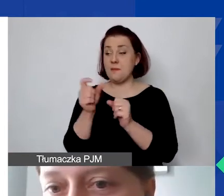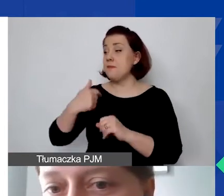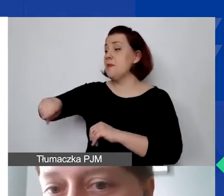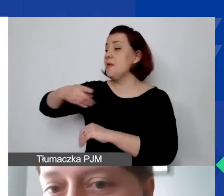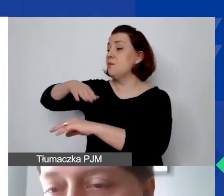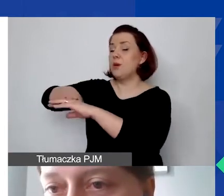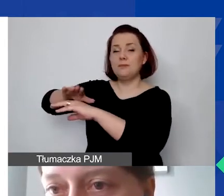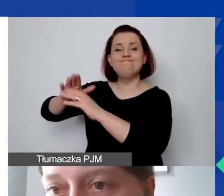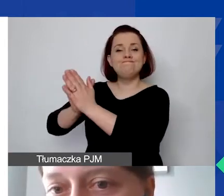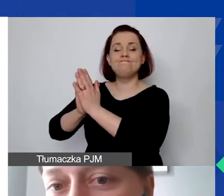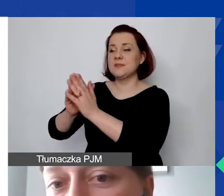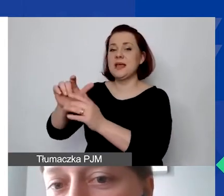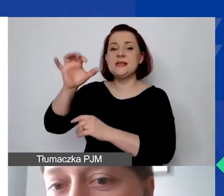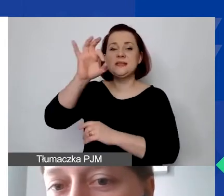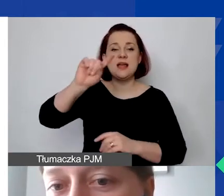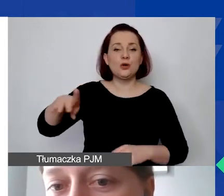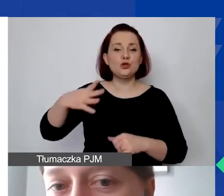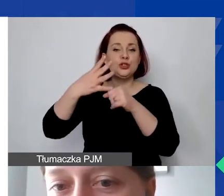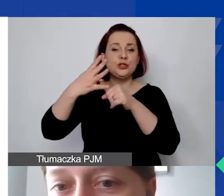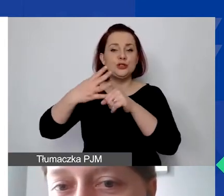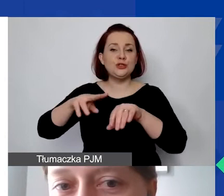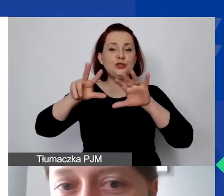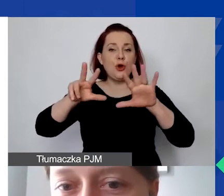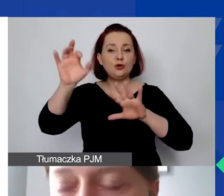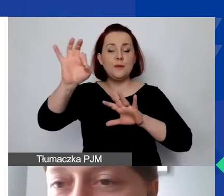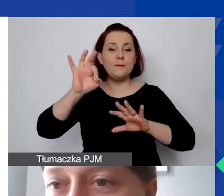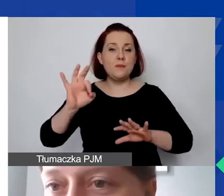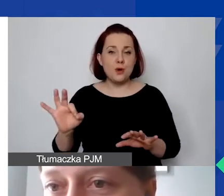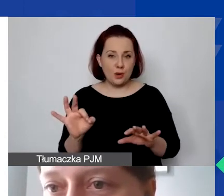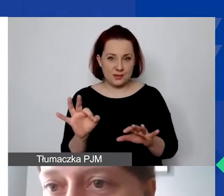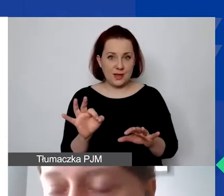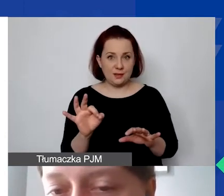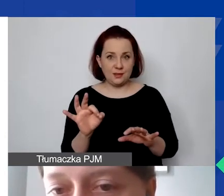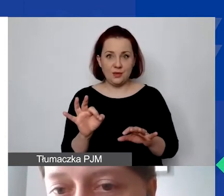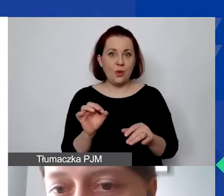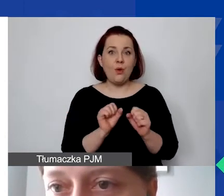0,48% to nie jest procent, który my możemy zatwierdzić.